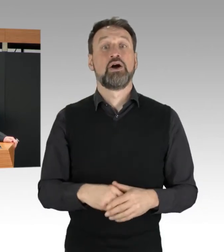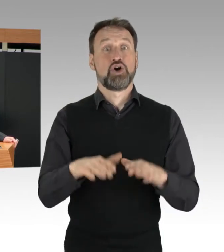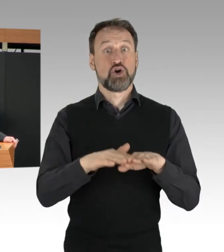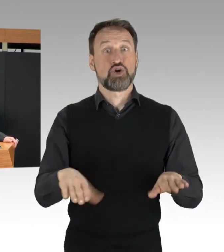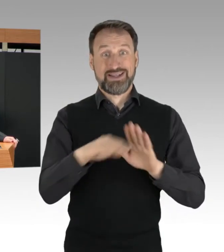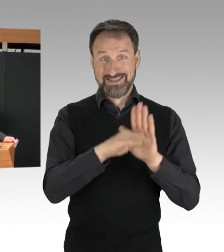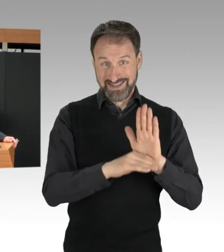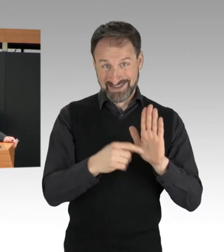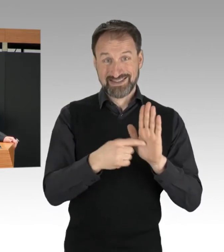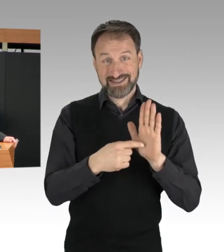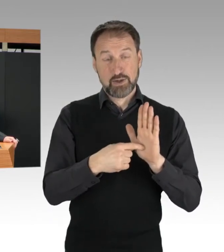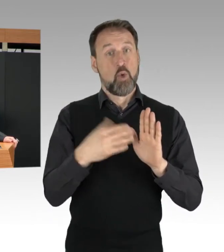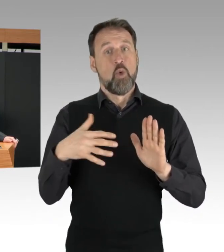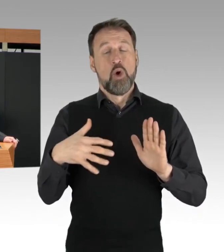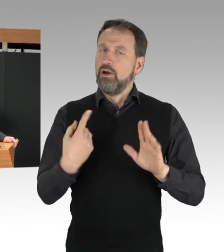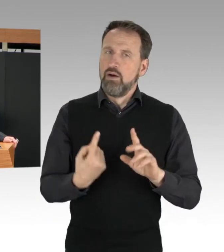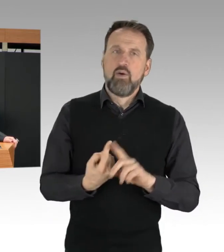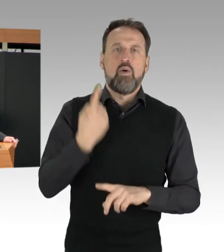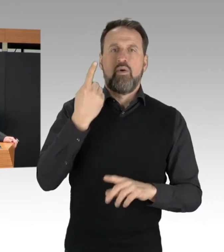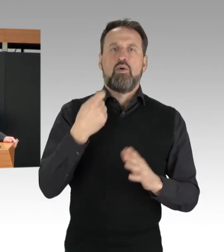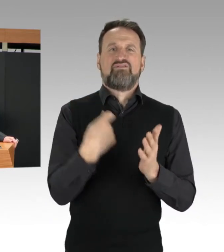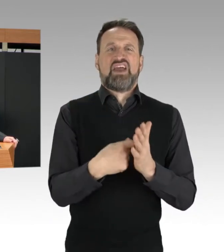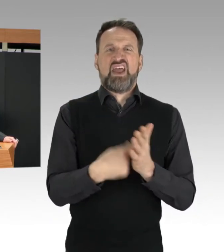ein ganz besonderes Gewicht bei.